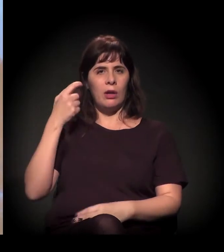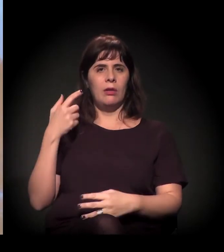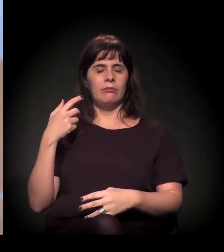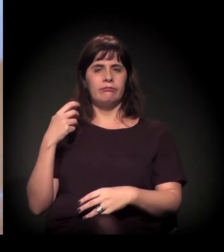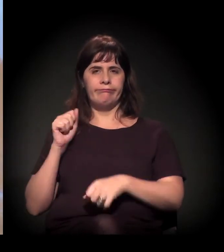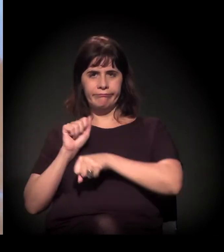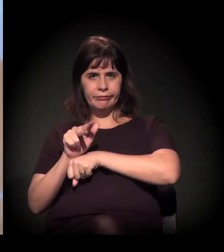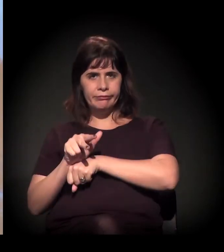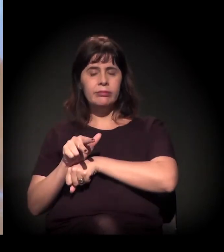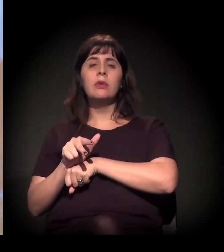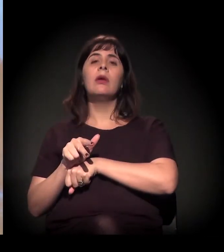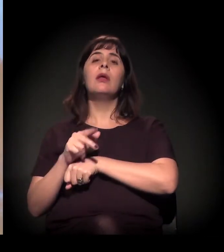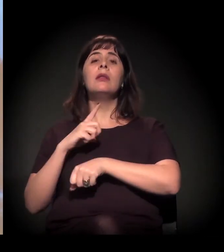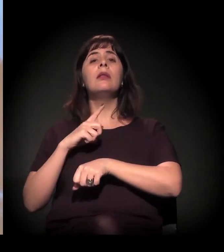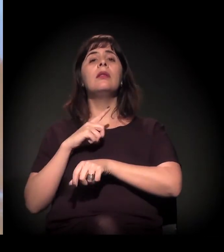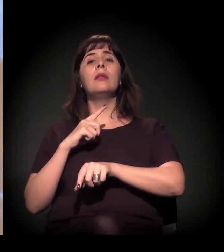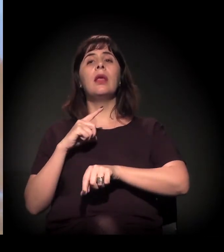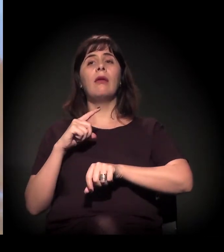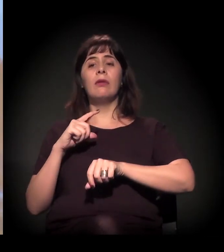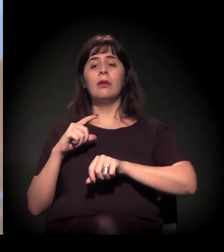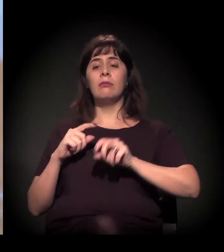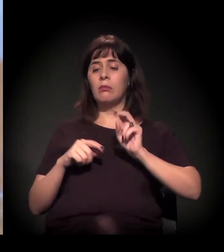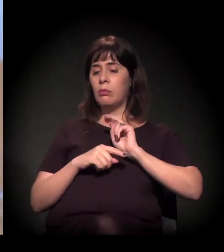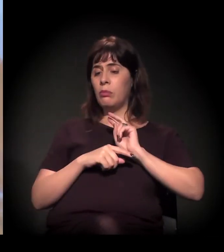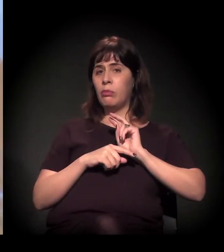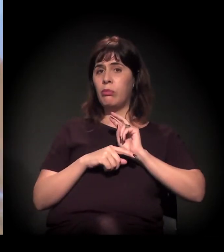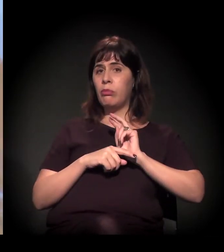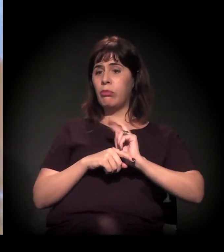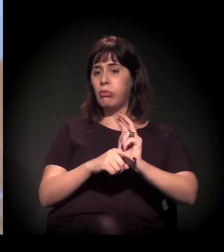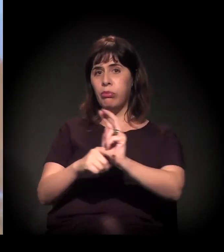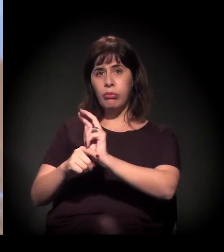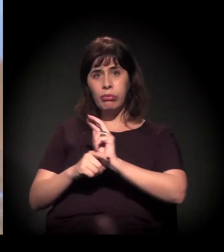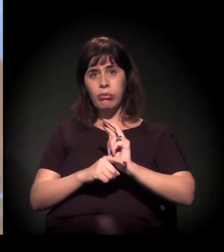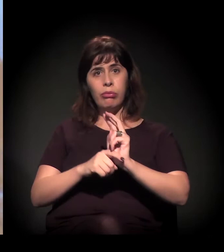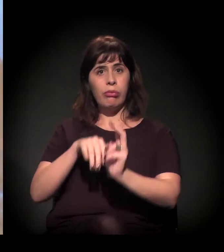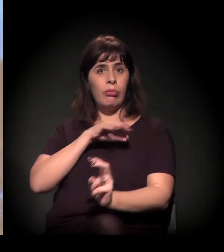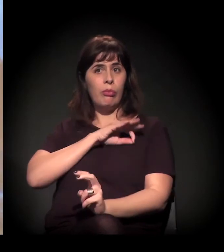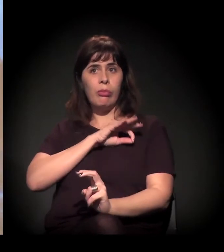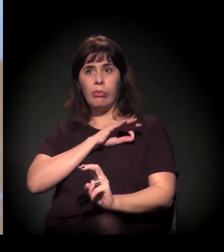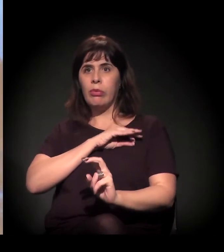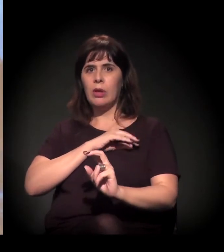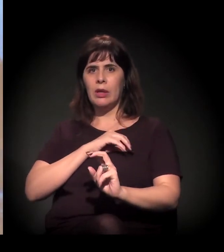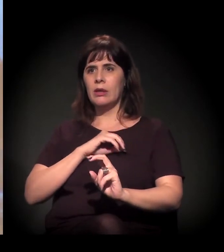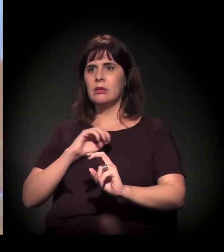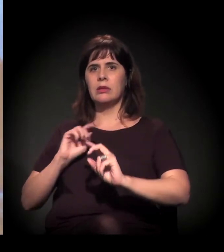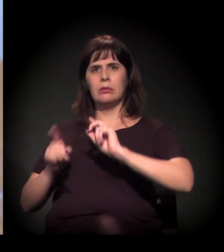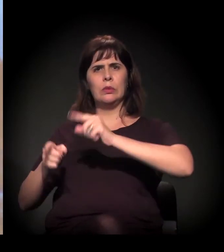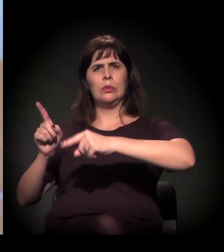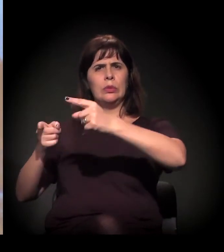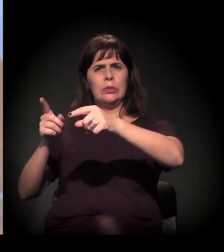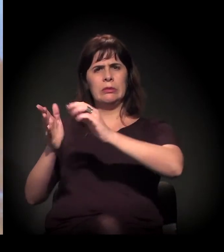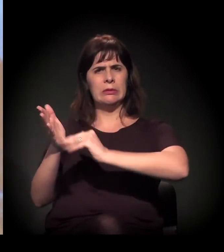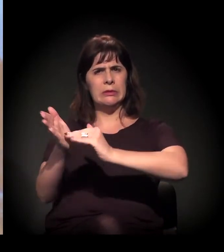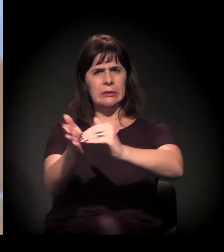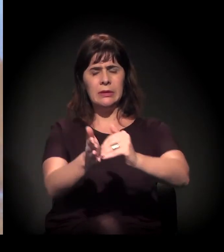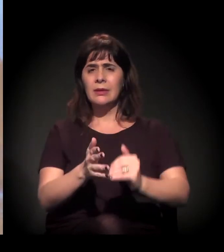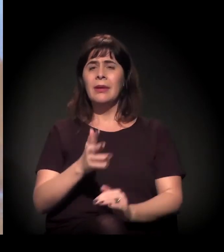Eu penso que, às vezes, não precisa de uma ordem.